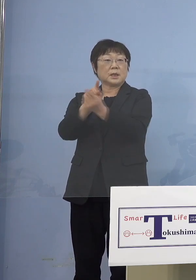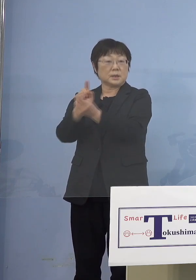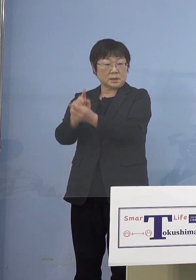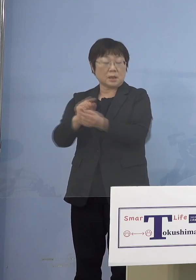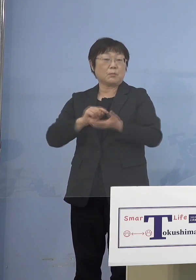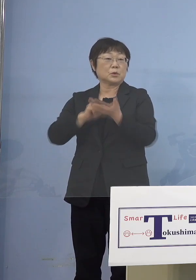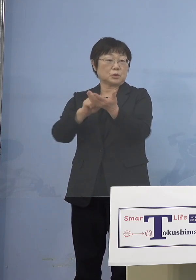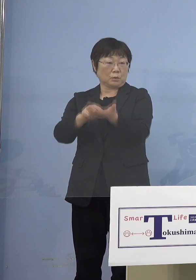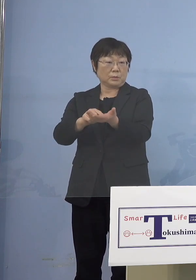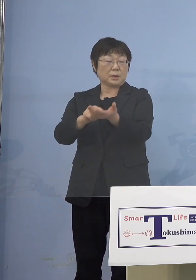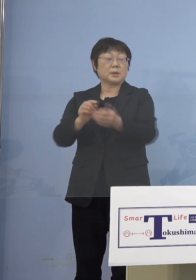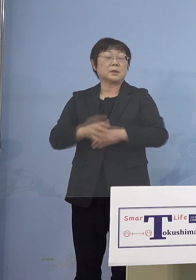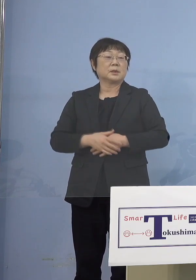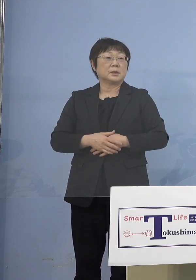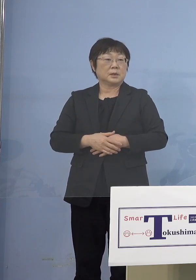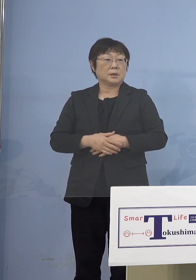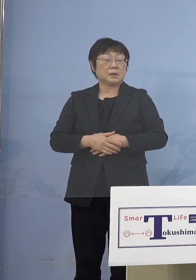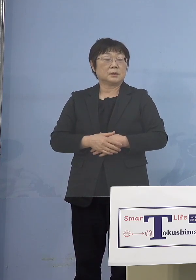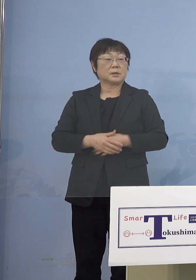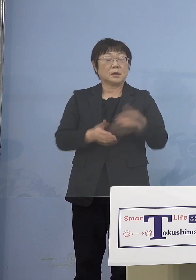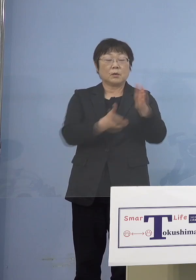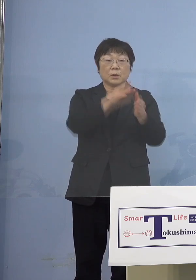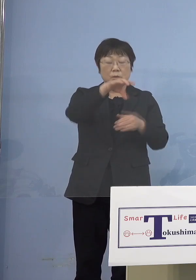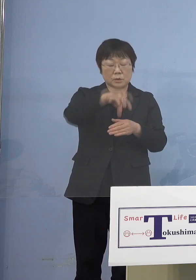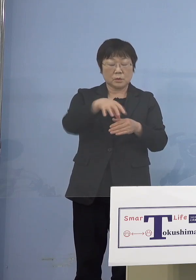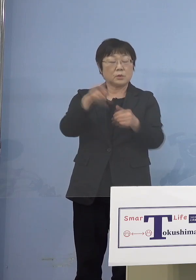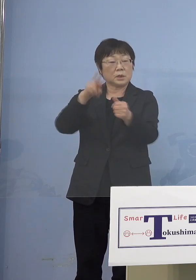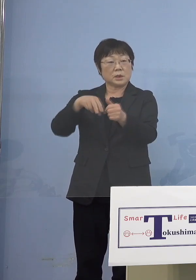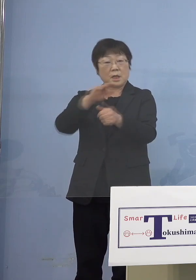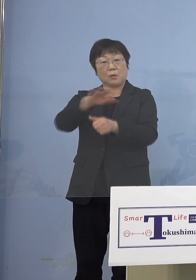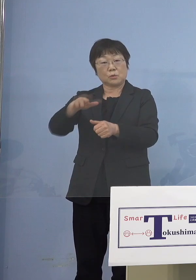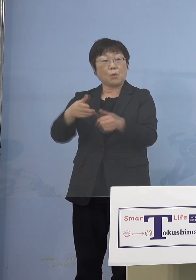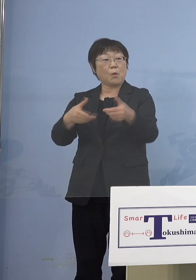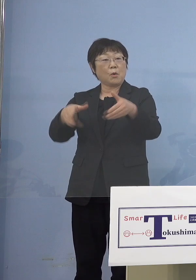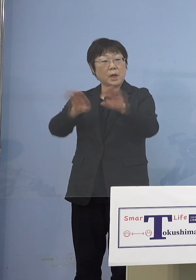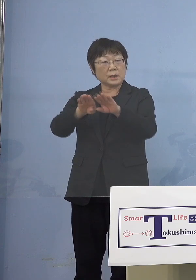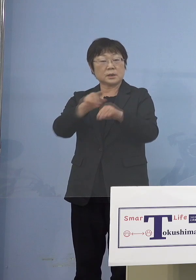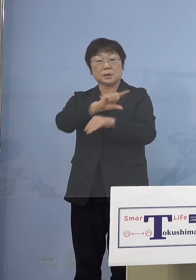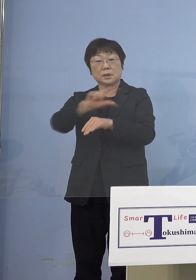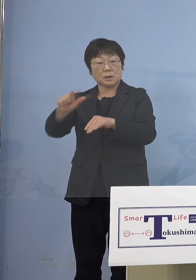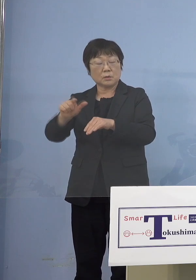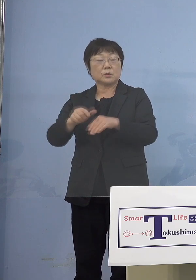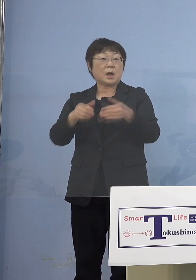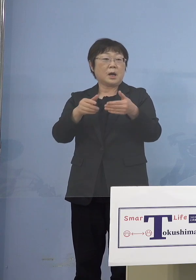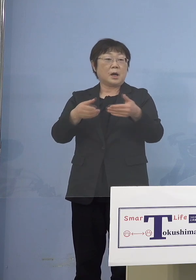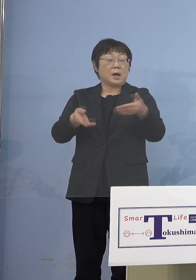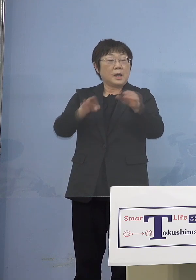幼稚園あるいは保育所、認定こども園 そうしたところの園の方へ